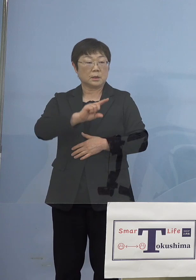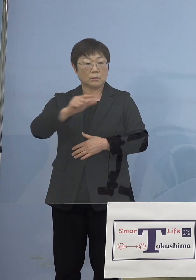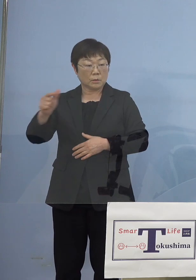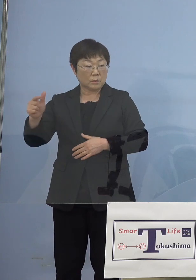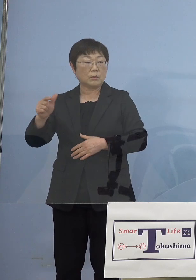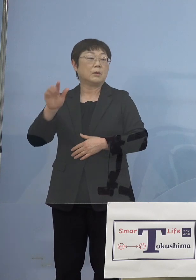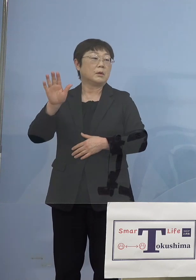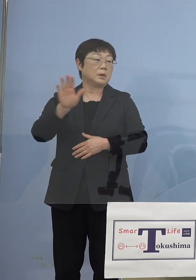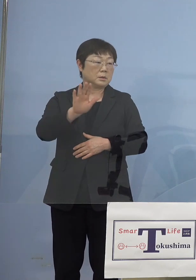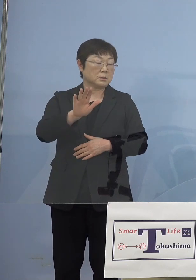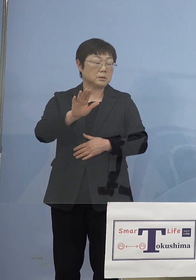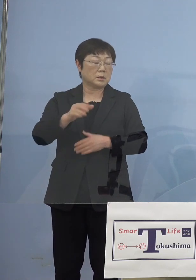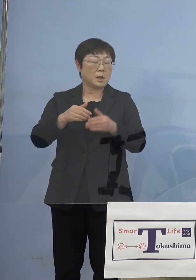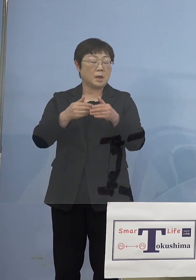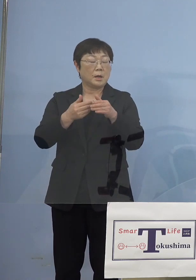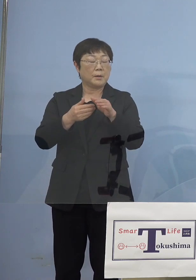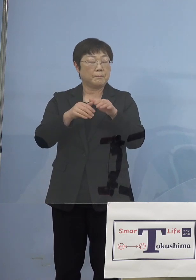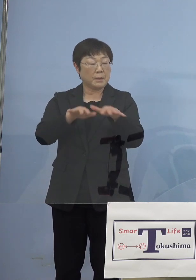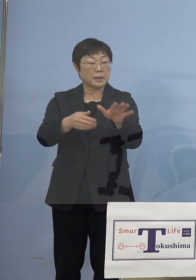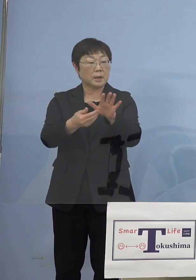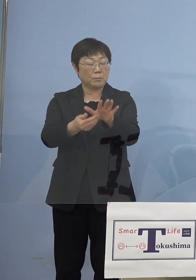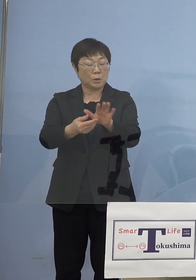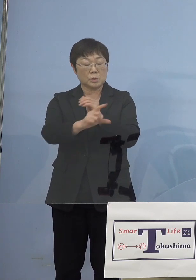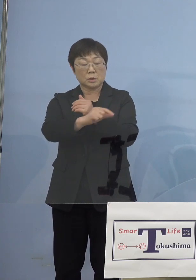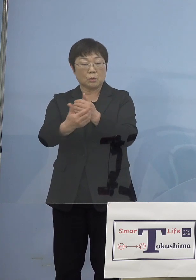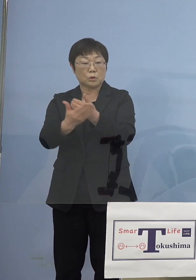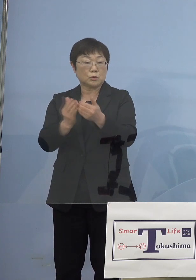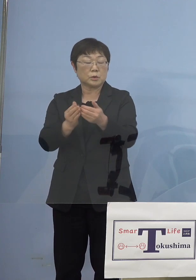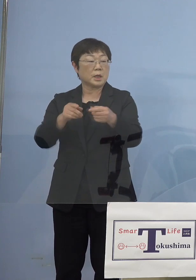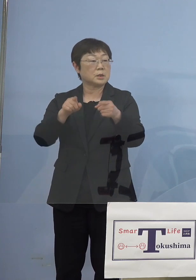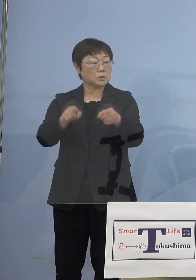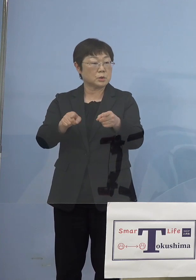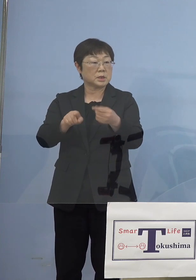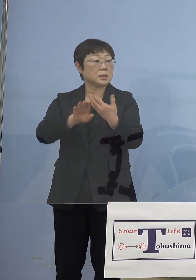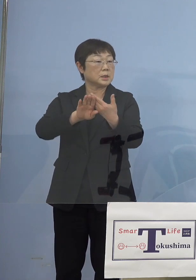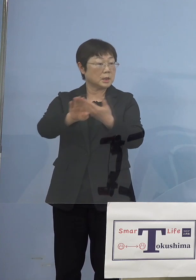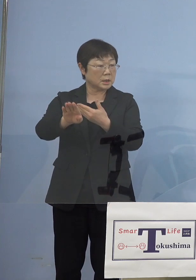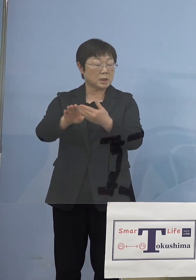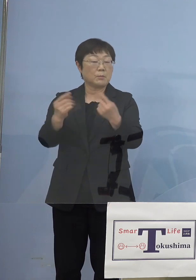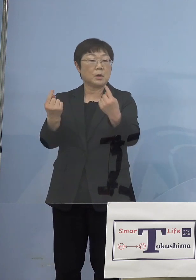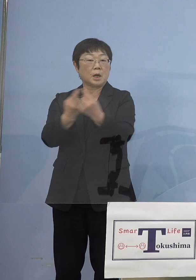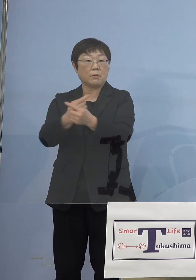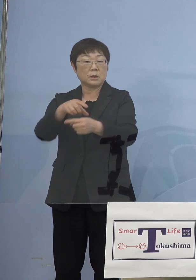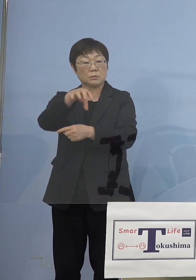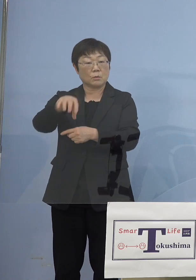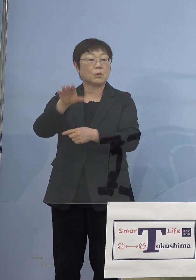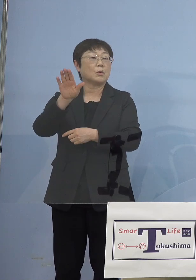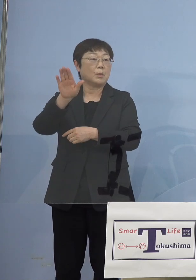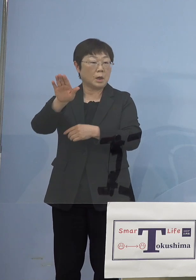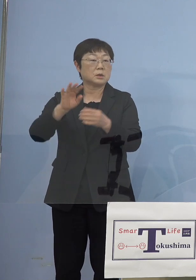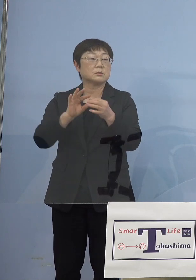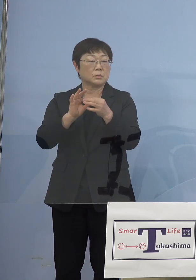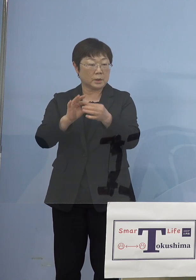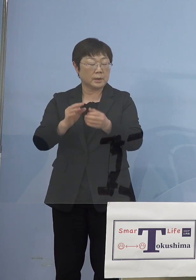「まん延防止等重点措置」にならなくても 変わる部分があったりしてるものですから